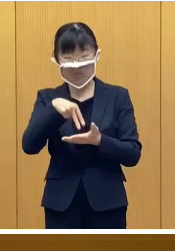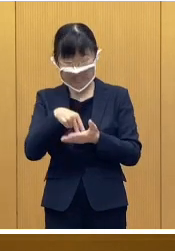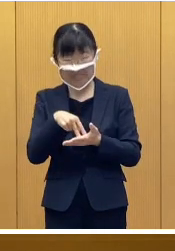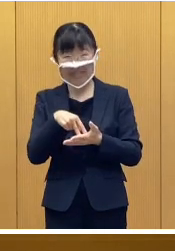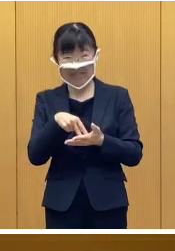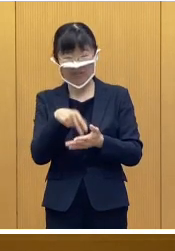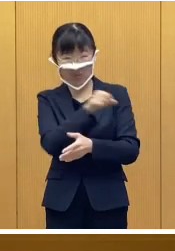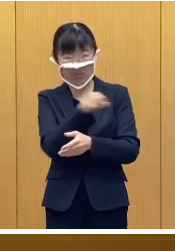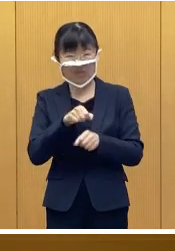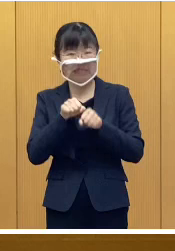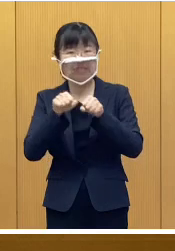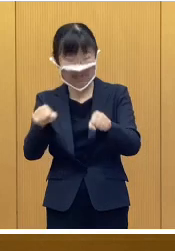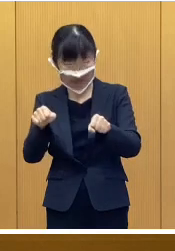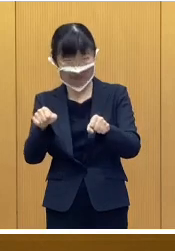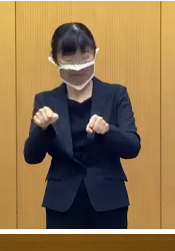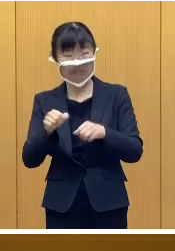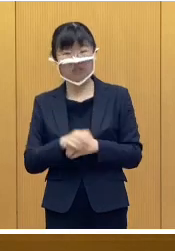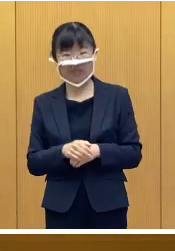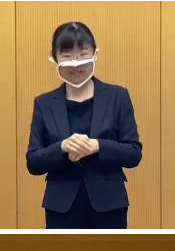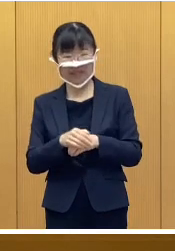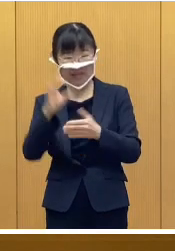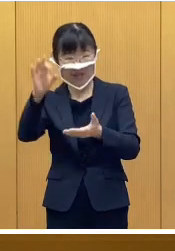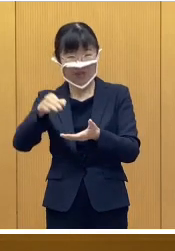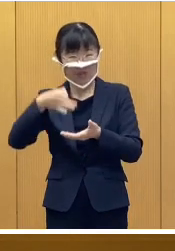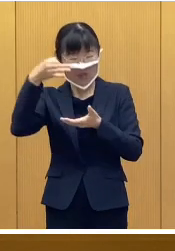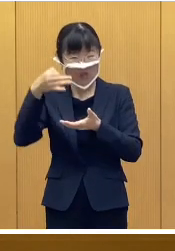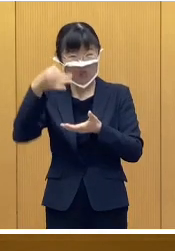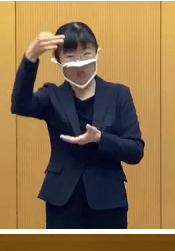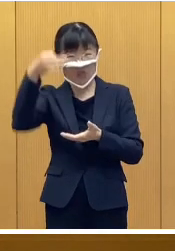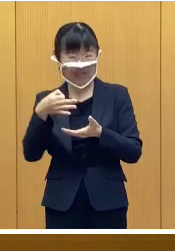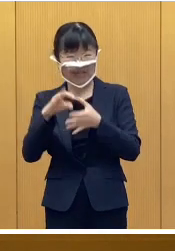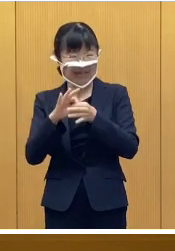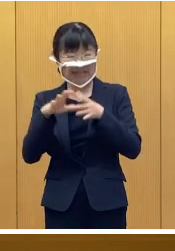所得制限を設けないことにして おります